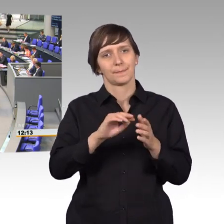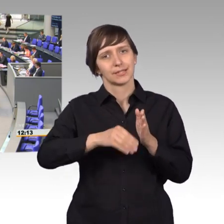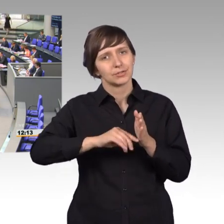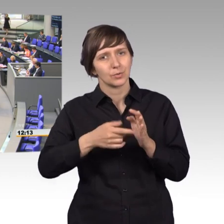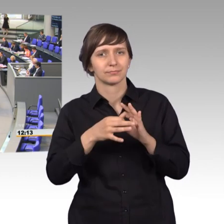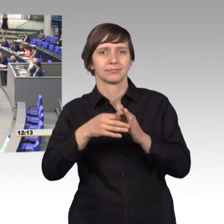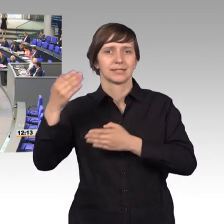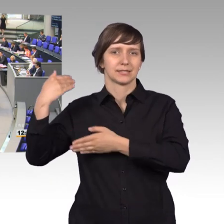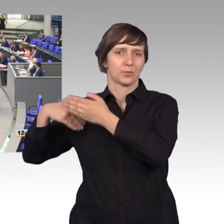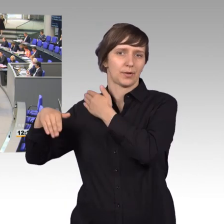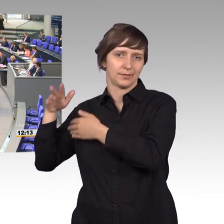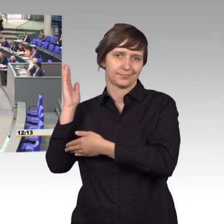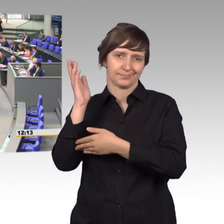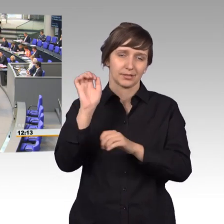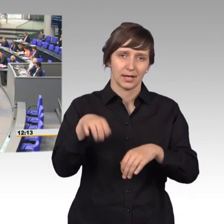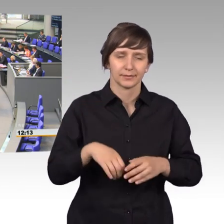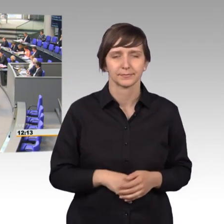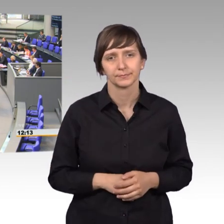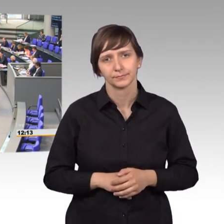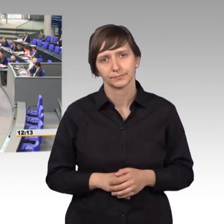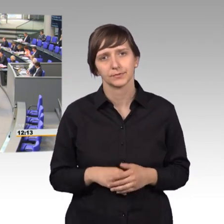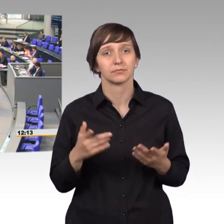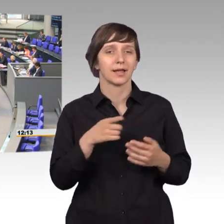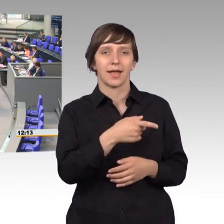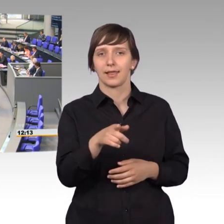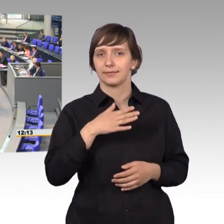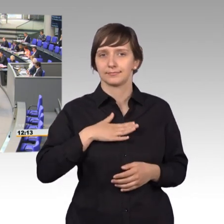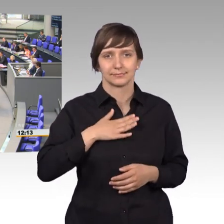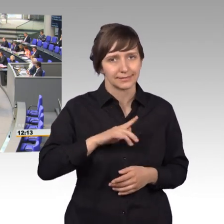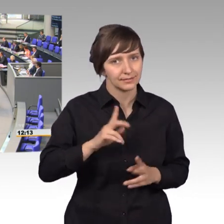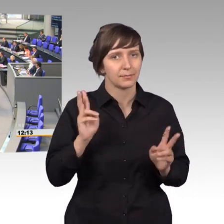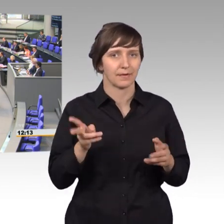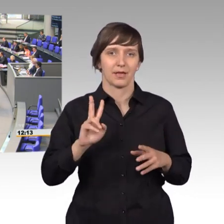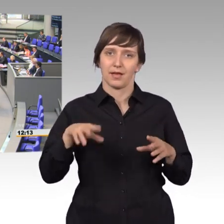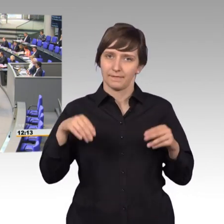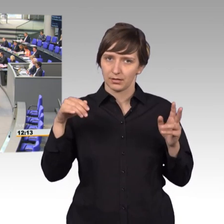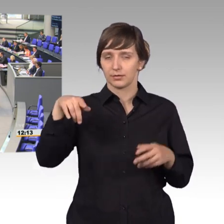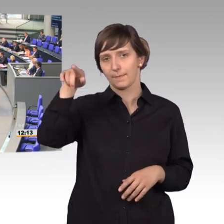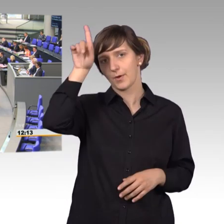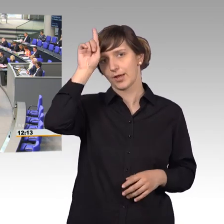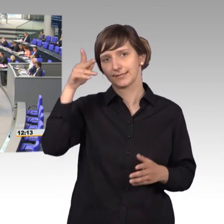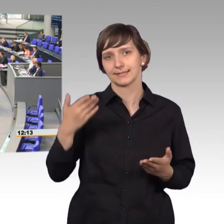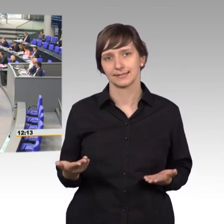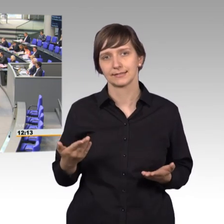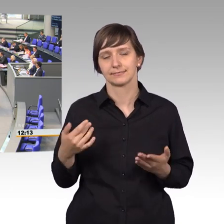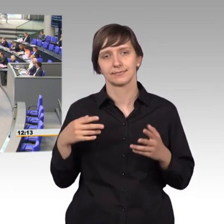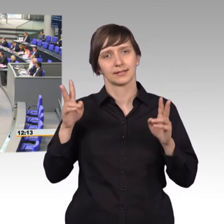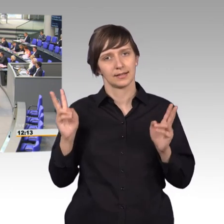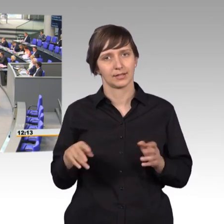Es war wieder einmal, und das wird einigen nicht gefallen, Preußen, die mit rechtsstaatlichen Strukturen, undenkbar für viele von Ihnen,